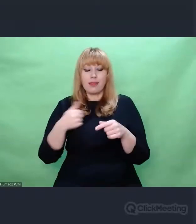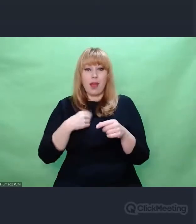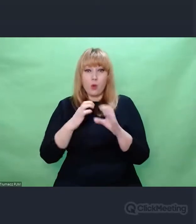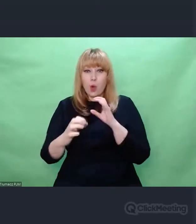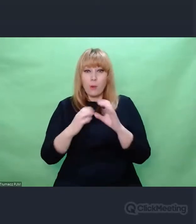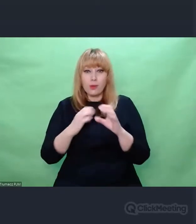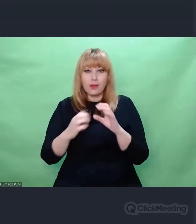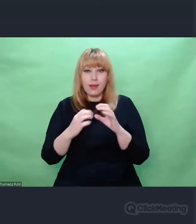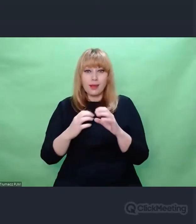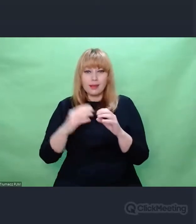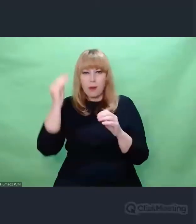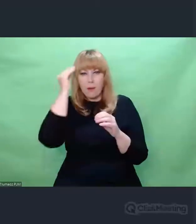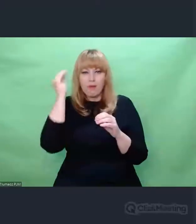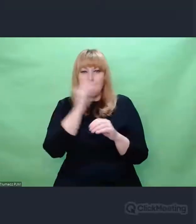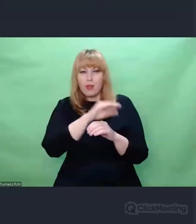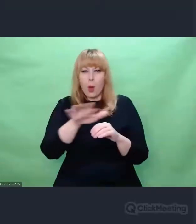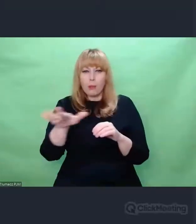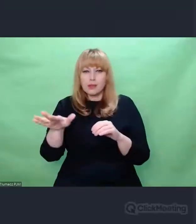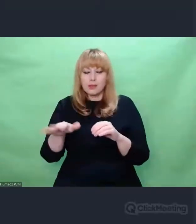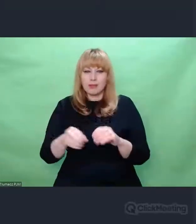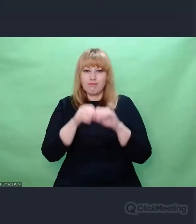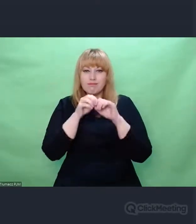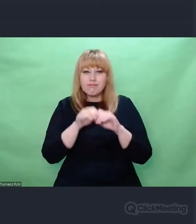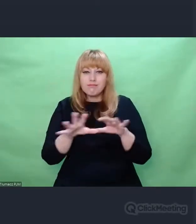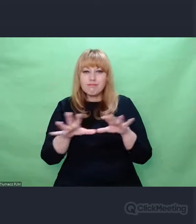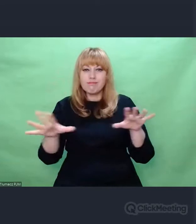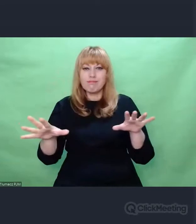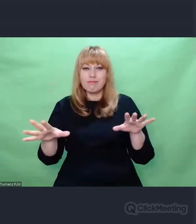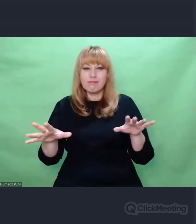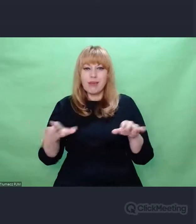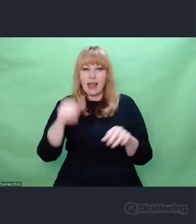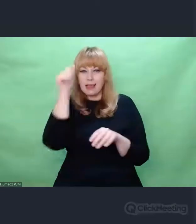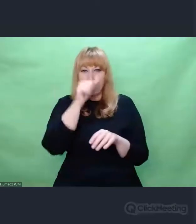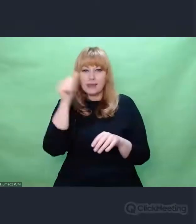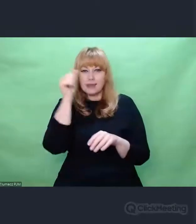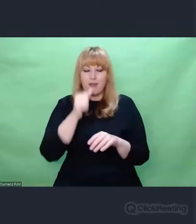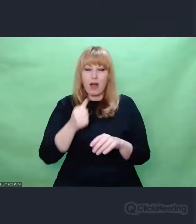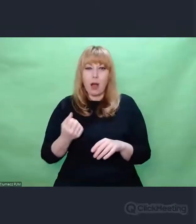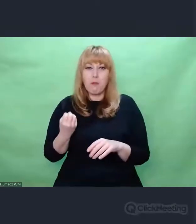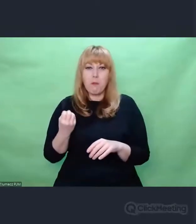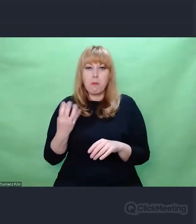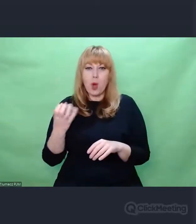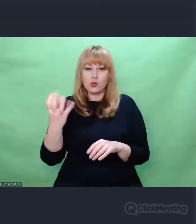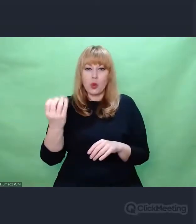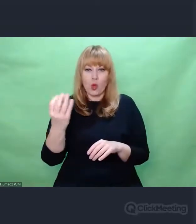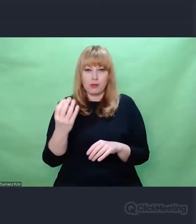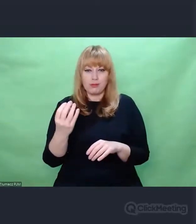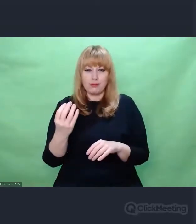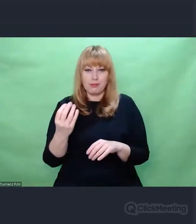tzw. pociągów pod specjalnym nadzorem. Były one priorytetem komunikacyjnym